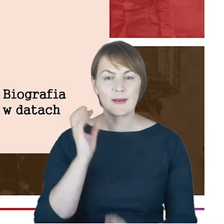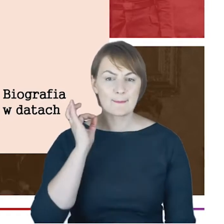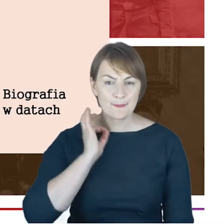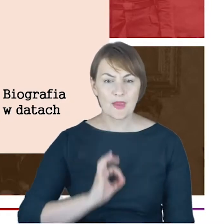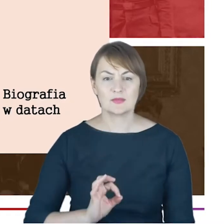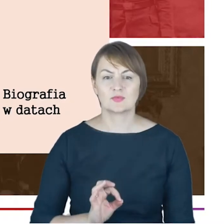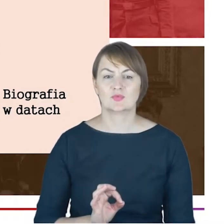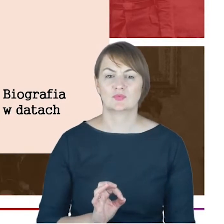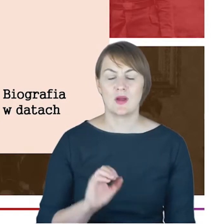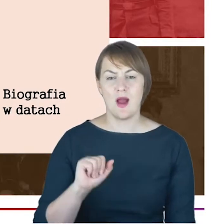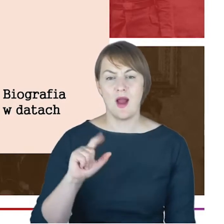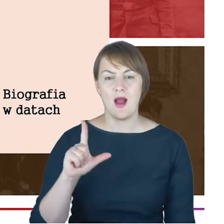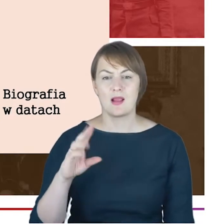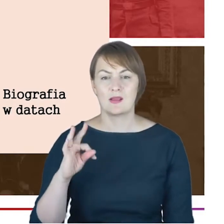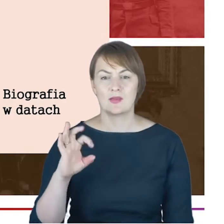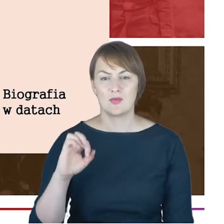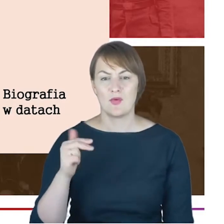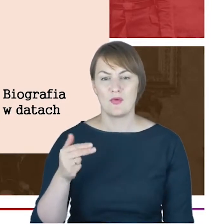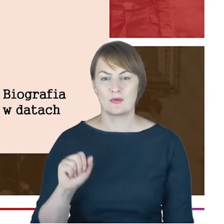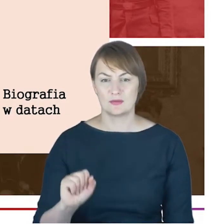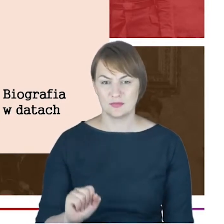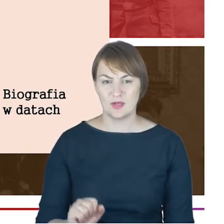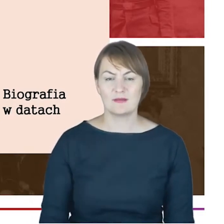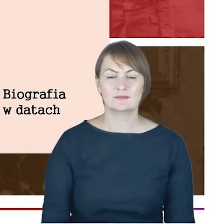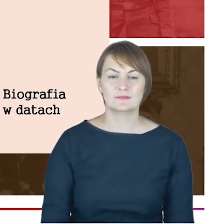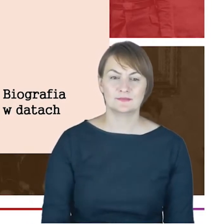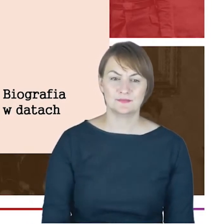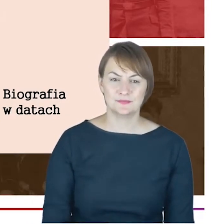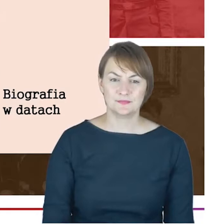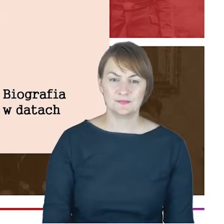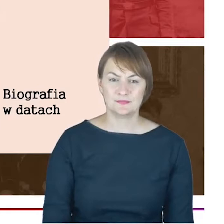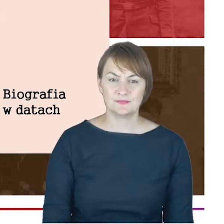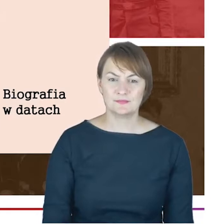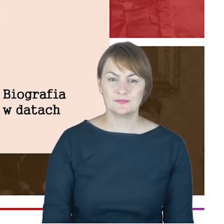XVII-wieczną, pierwsza połowa XVIII wieku gimnazjum w Altonie,